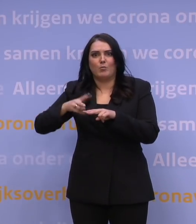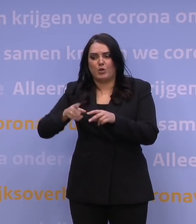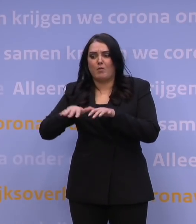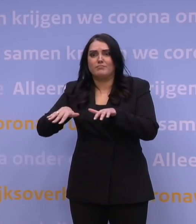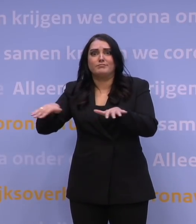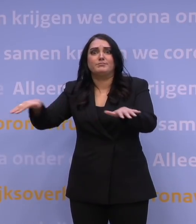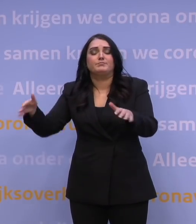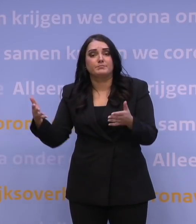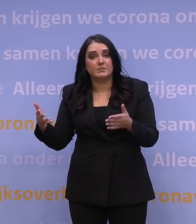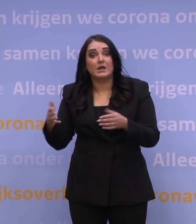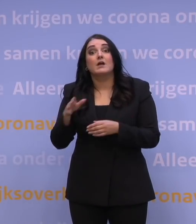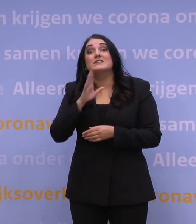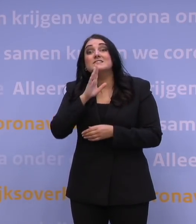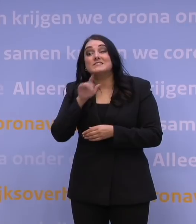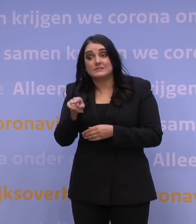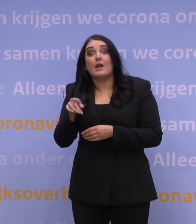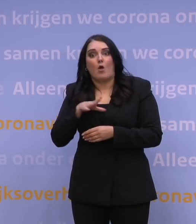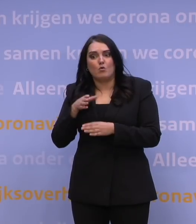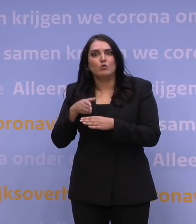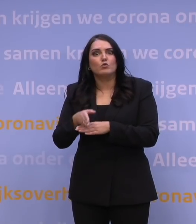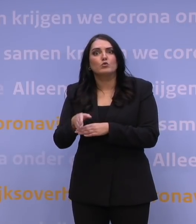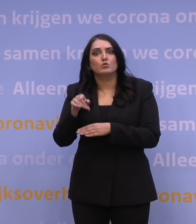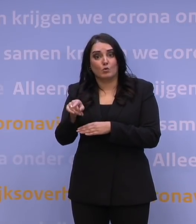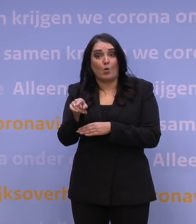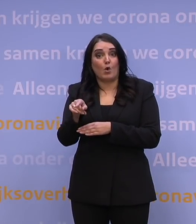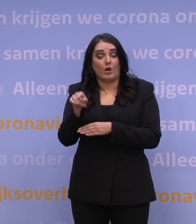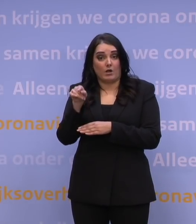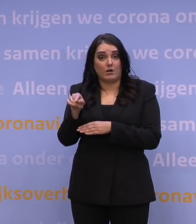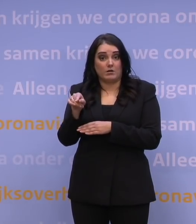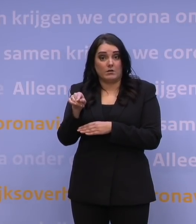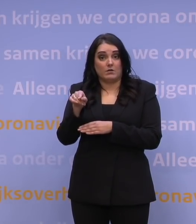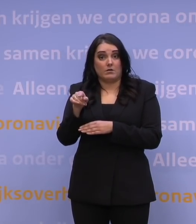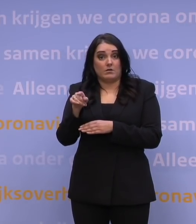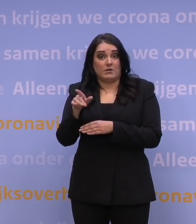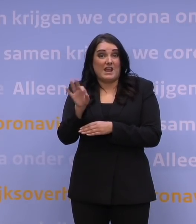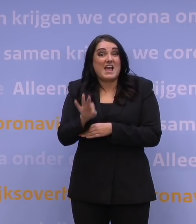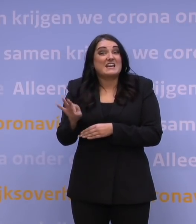en wat nou als dat zich ook gaat doorvertalen in mate van ernstige infectie?